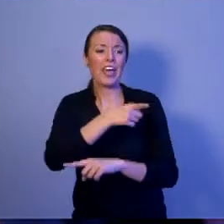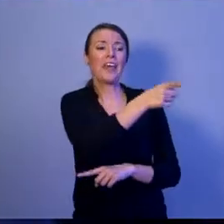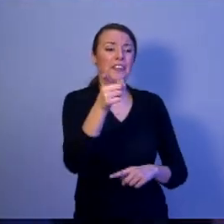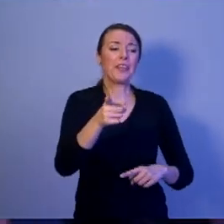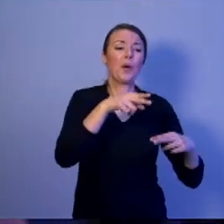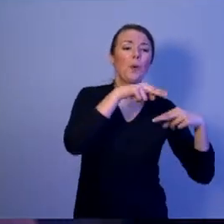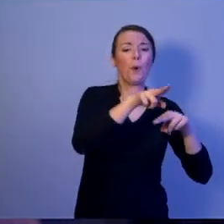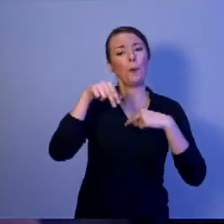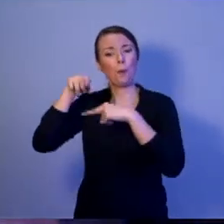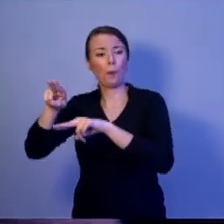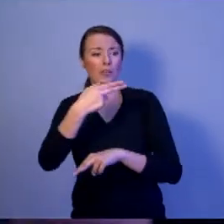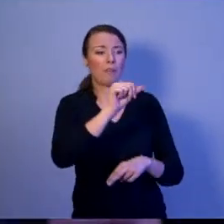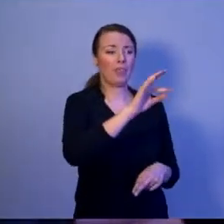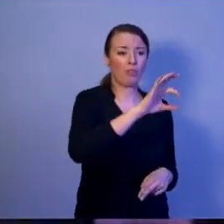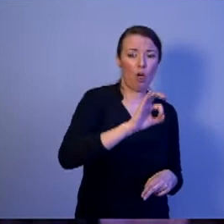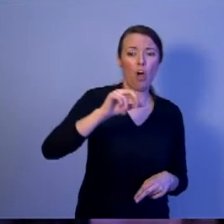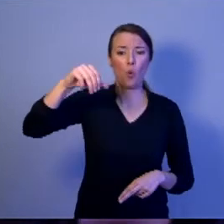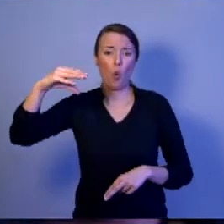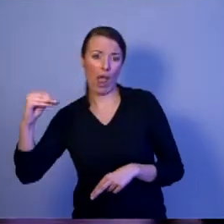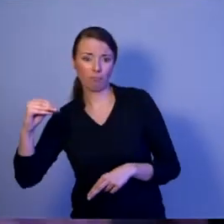Zarówno NATO, jak i Unii Europejskiej.